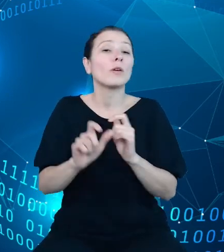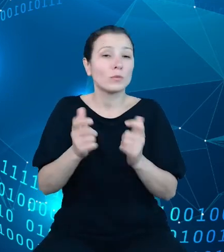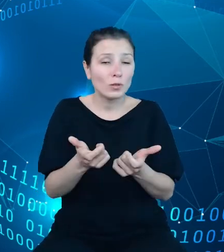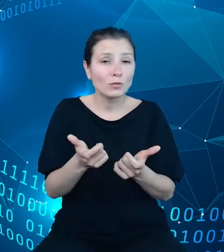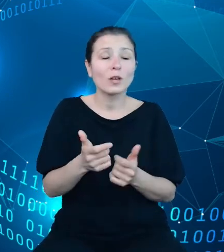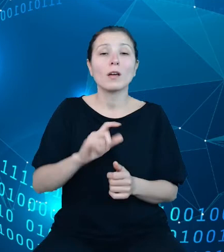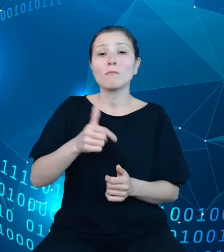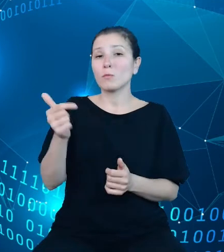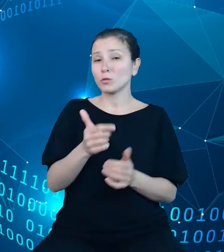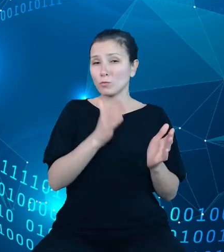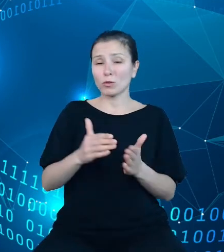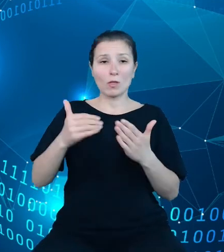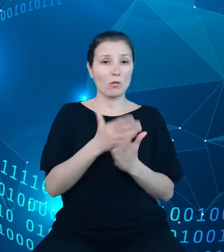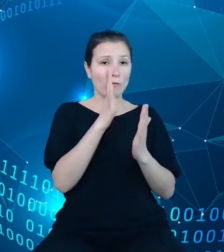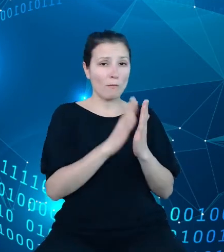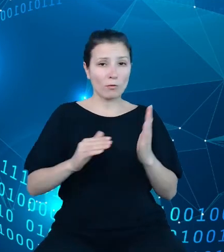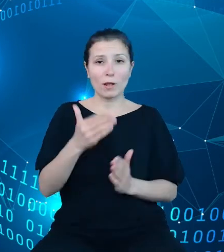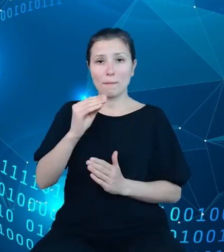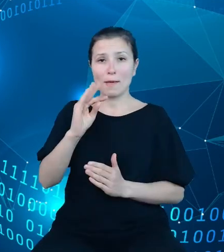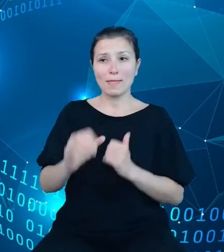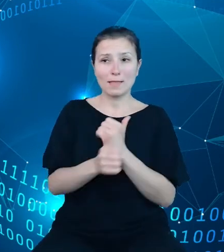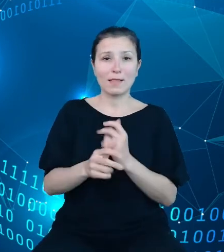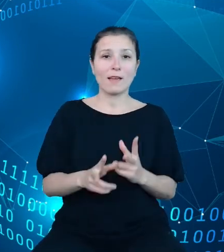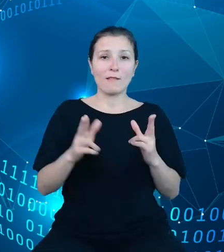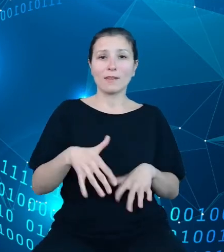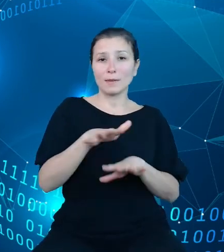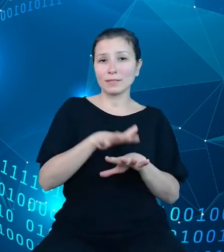modeli metadanych w ramach systemu metadanych statystycznych oraz w niektórych